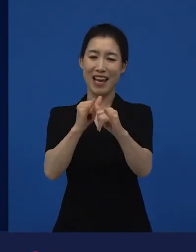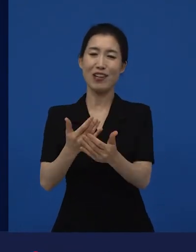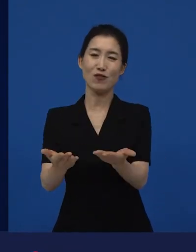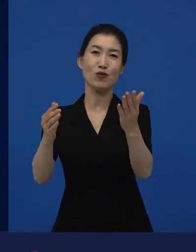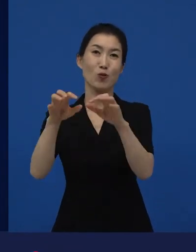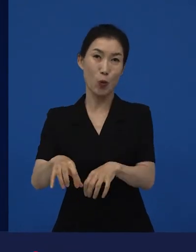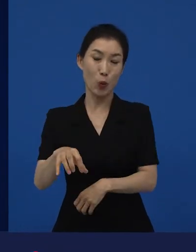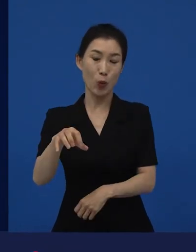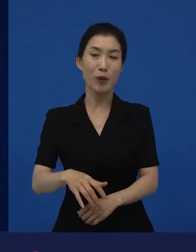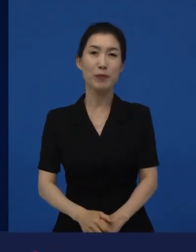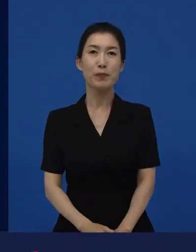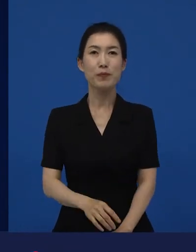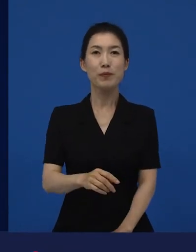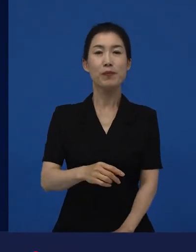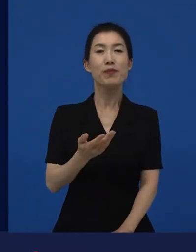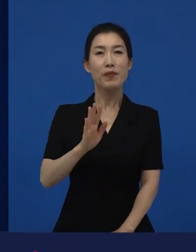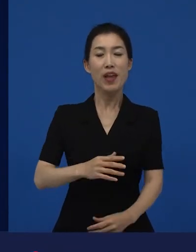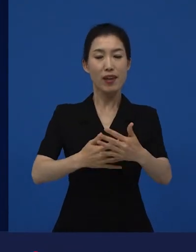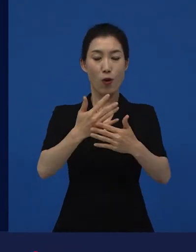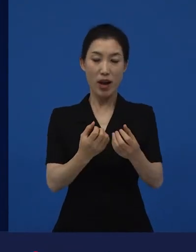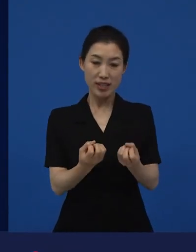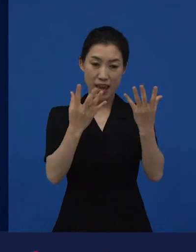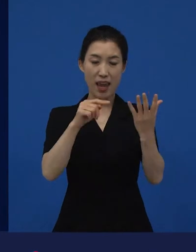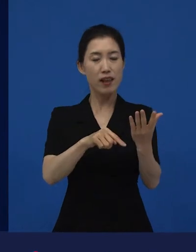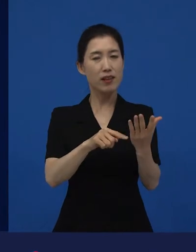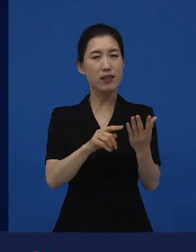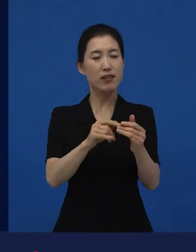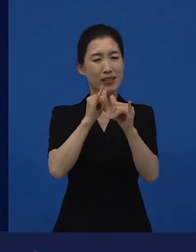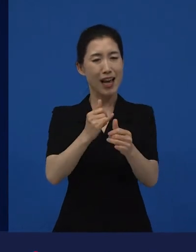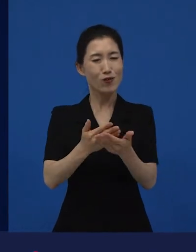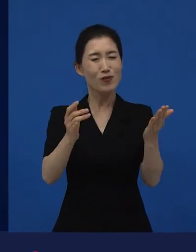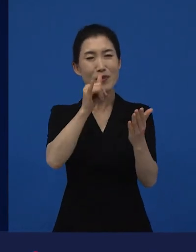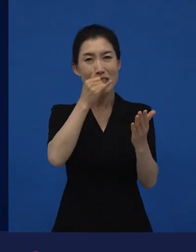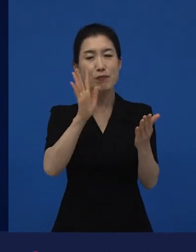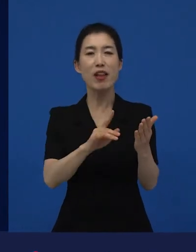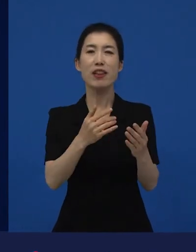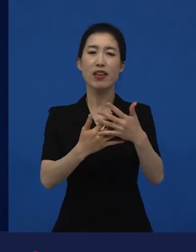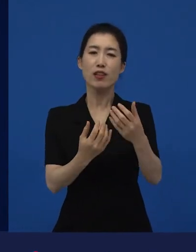영화제는 상을 받는 사람도 있지만 소개되는 곳이기도 합니다.